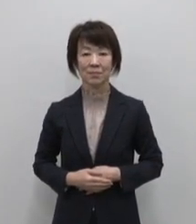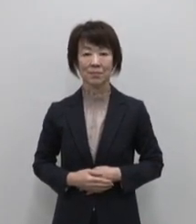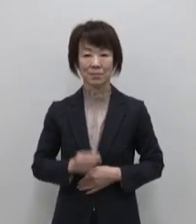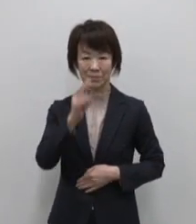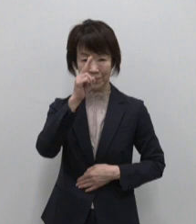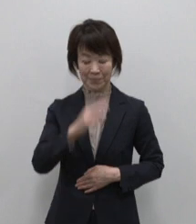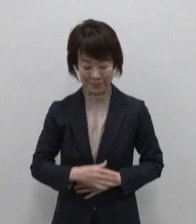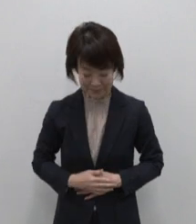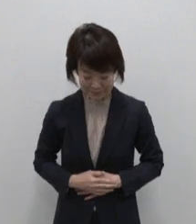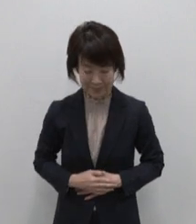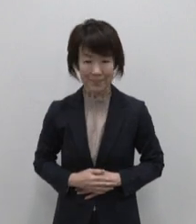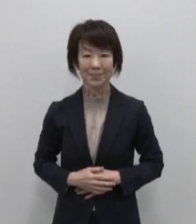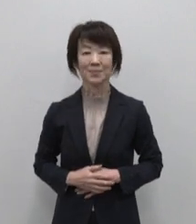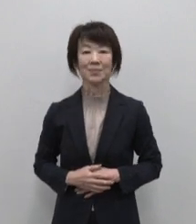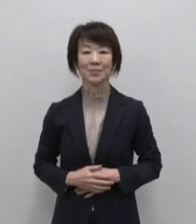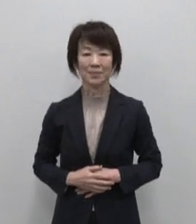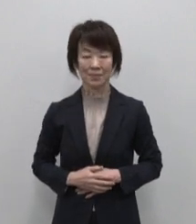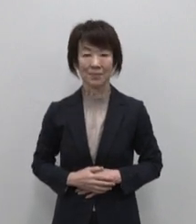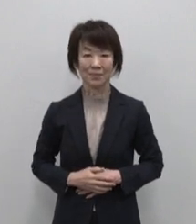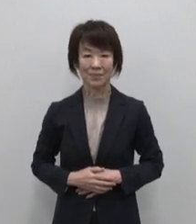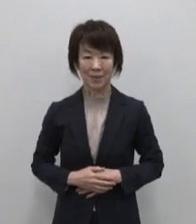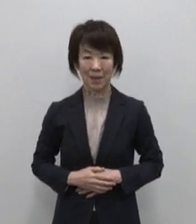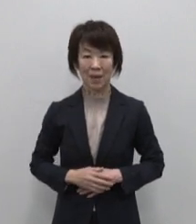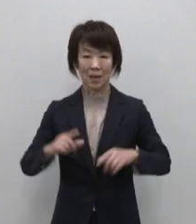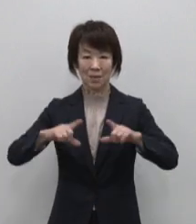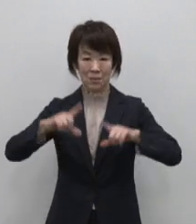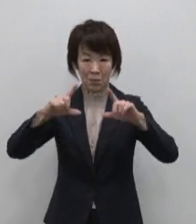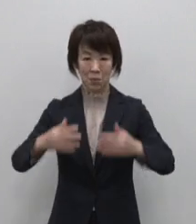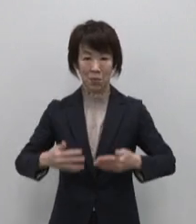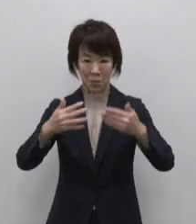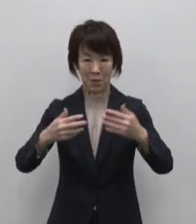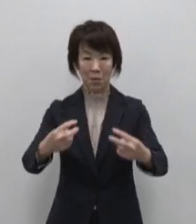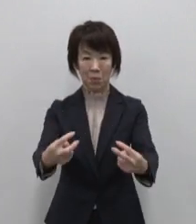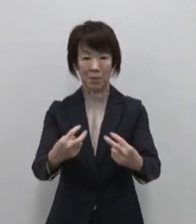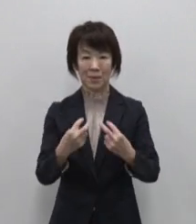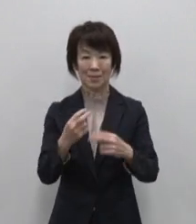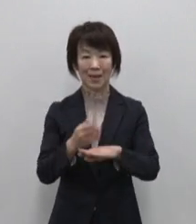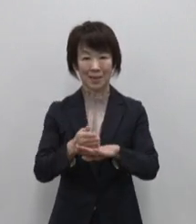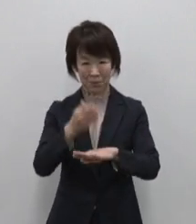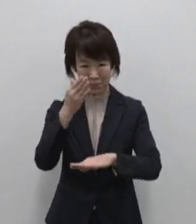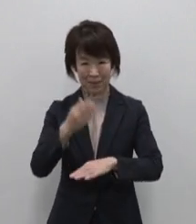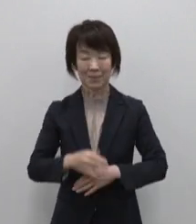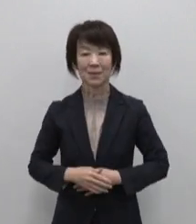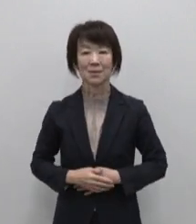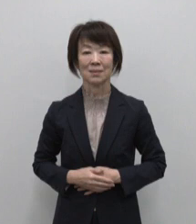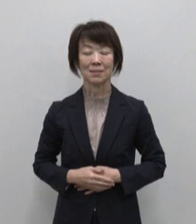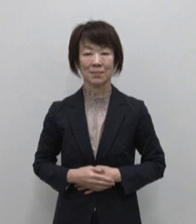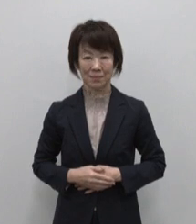みなさん こんにちは 東京動画を ご覧いただき ありがとうございます